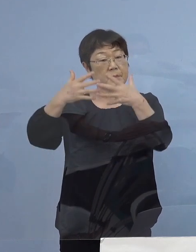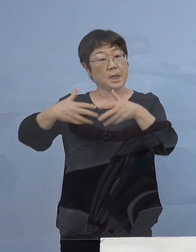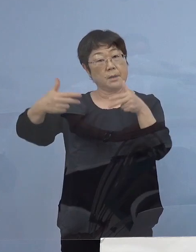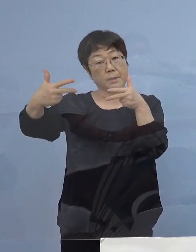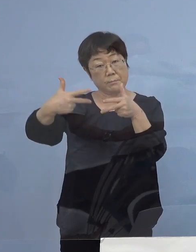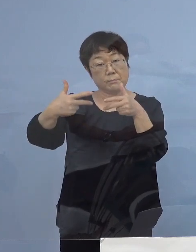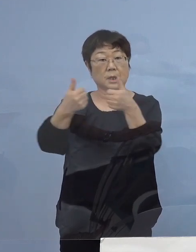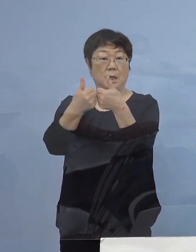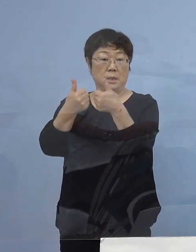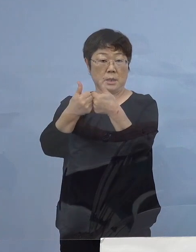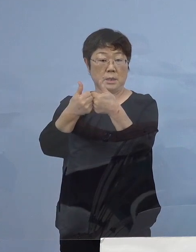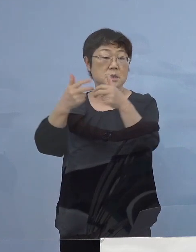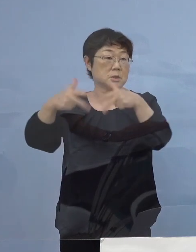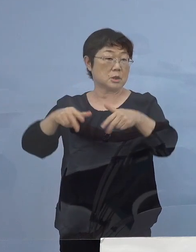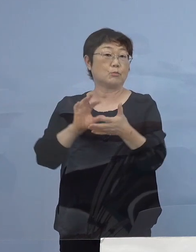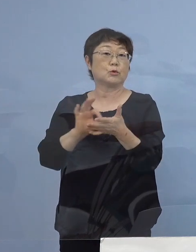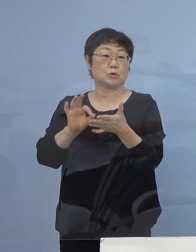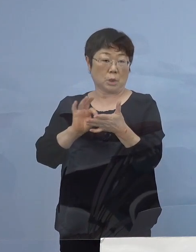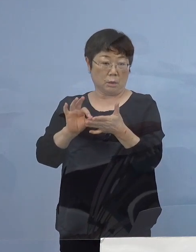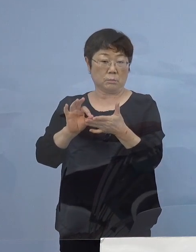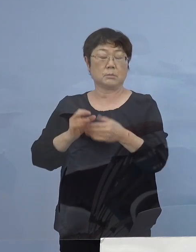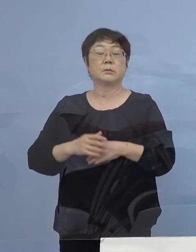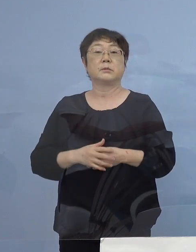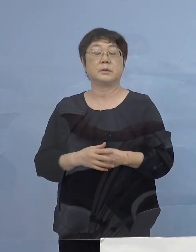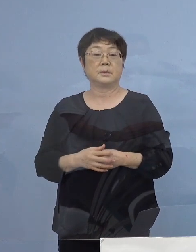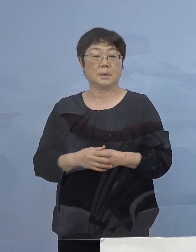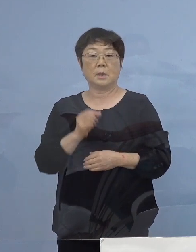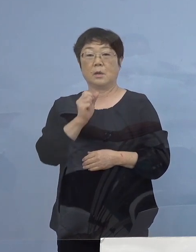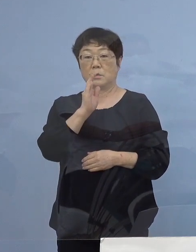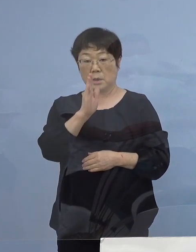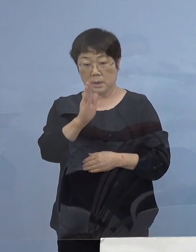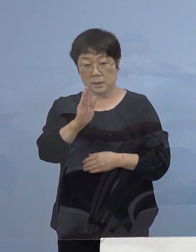これを導入していただきたいと思います